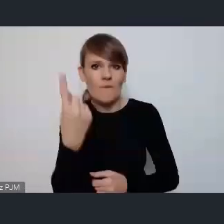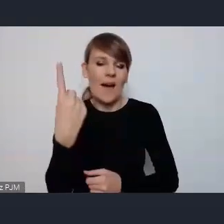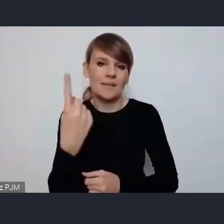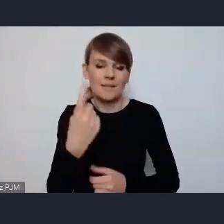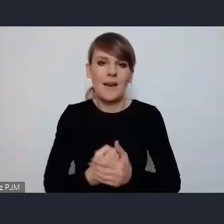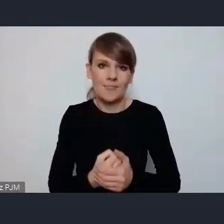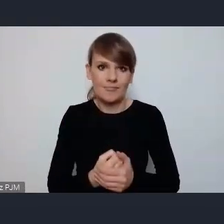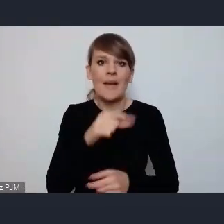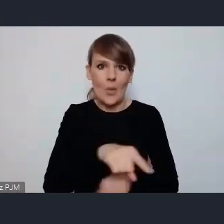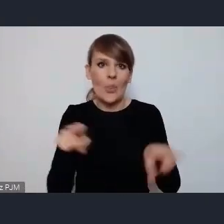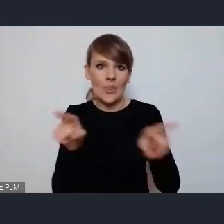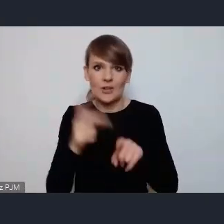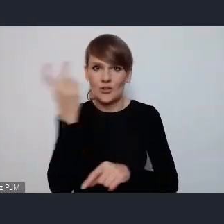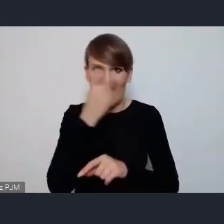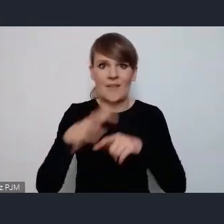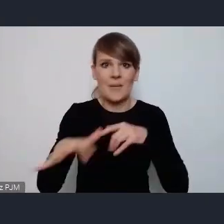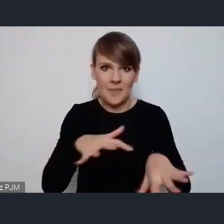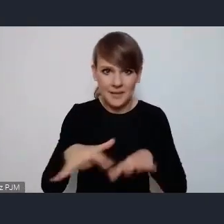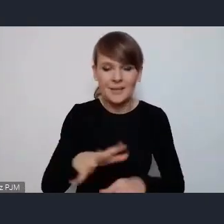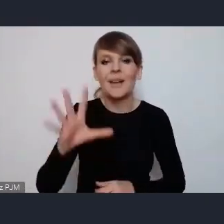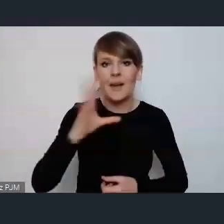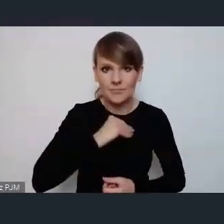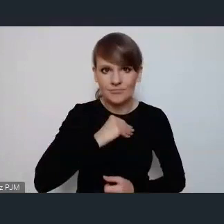jest bardzo ciekawe miejsce do tego aby zaprezentować